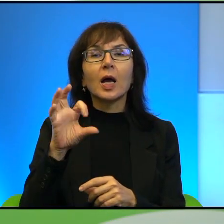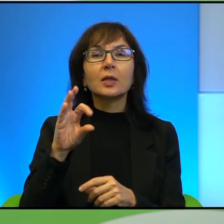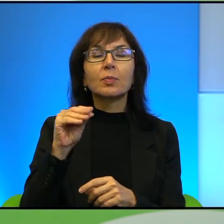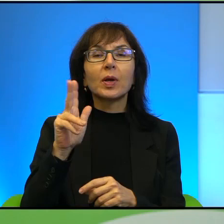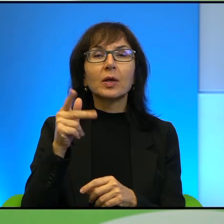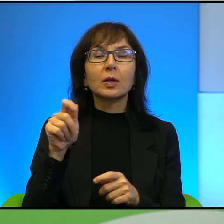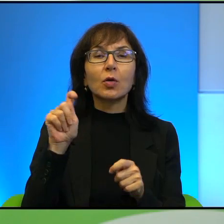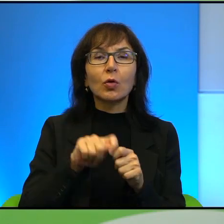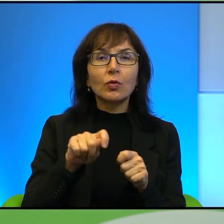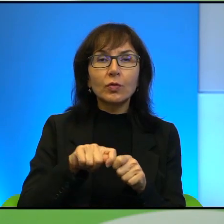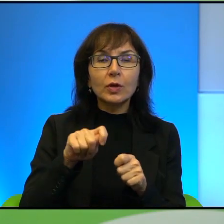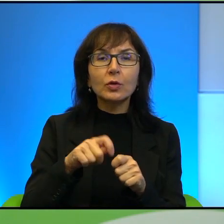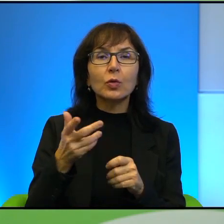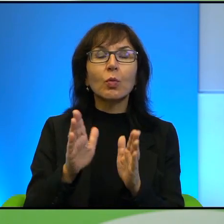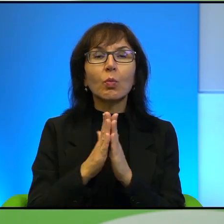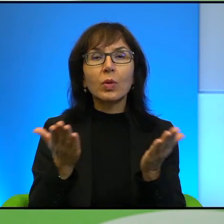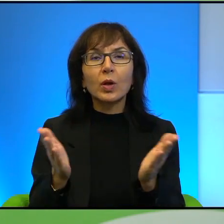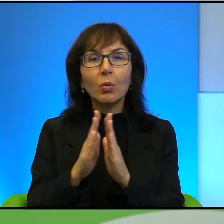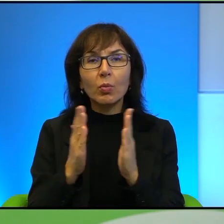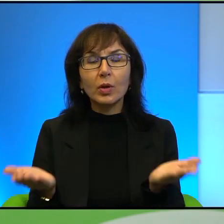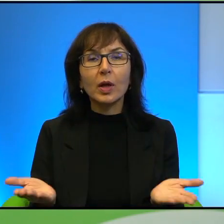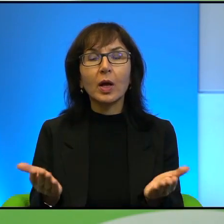tak, czyli ta właśnie biblijna jakby argumentacja, którą ciężko dzisiaj